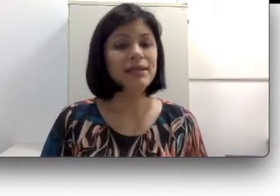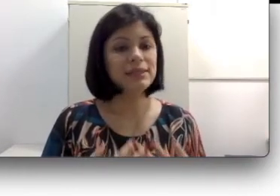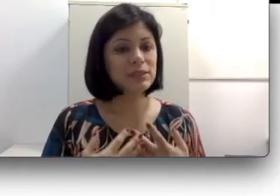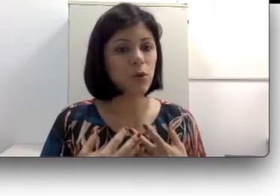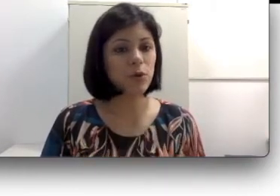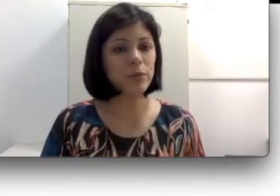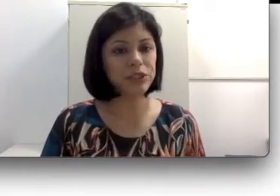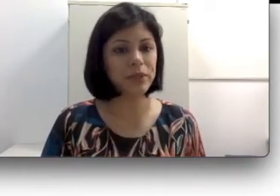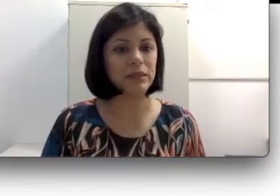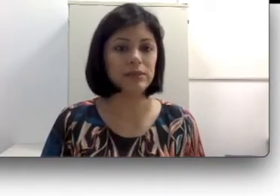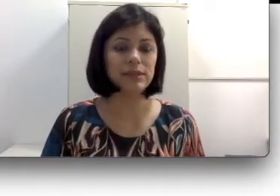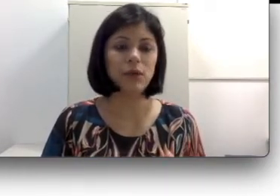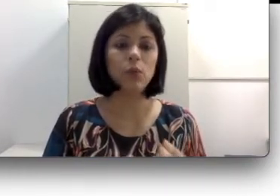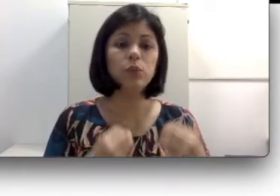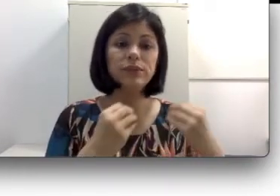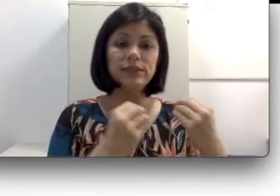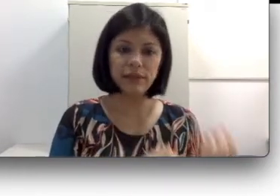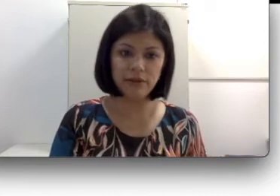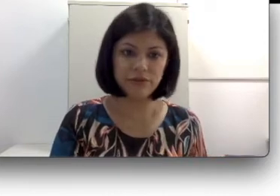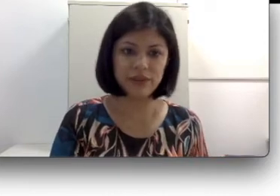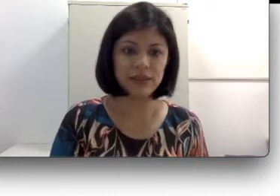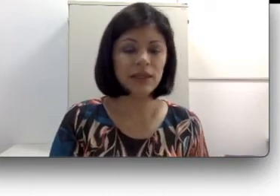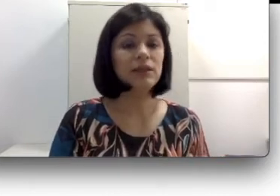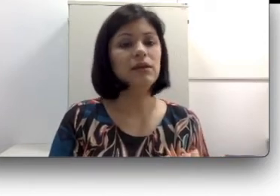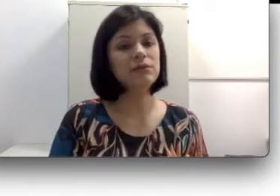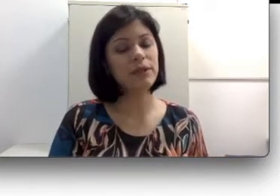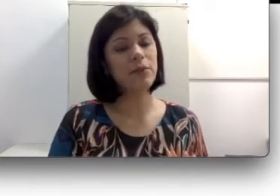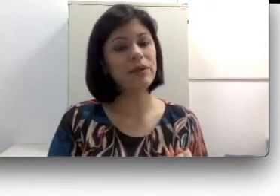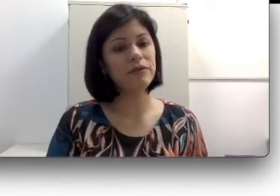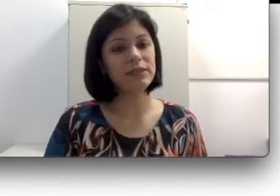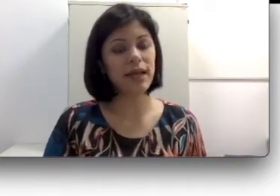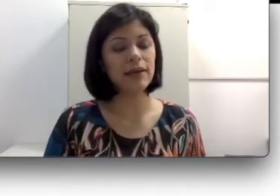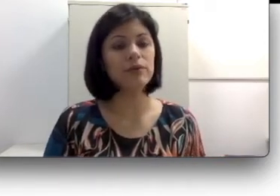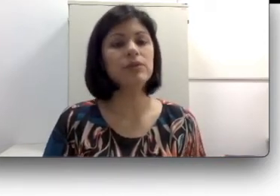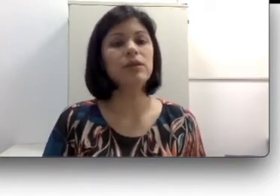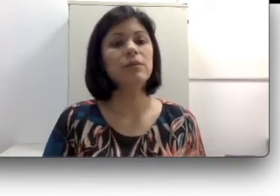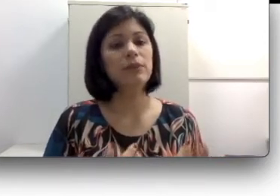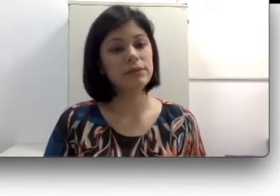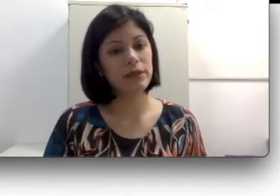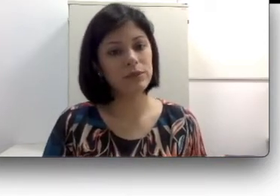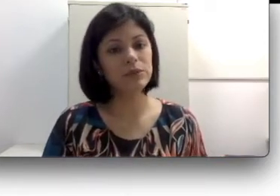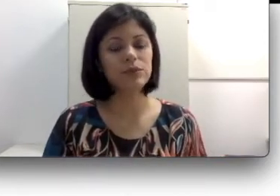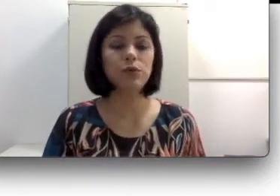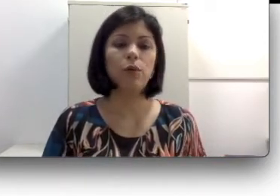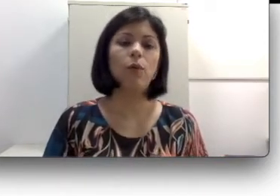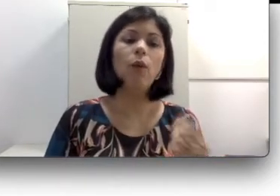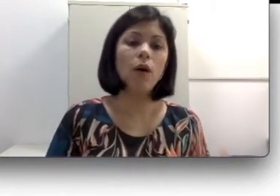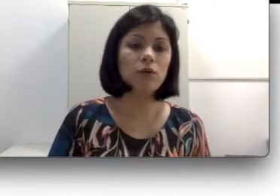Esse comprometimento em alguns níveis não são beneficiados pelos recursos como o óculos